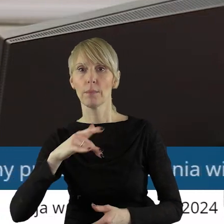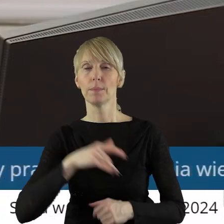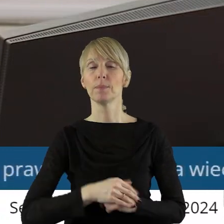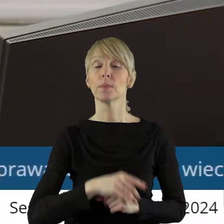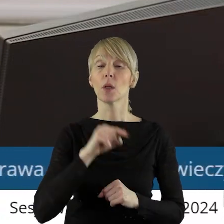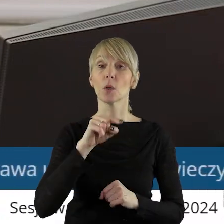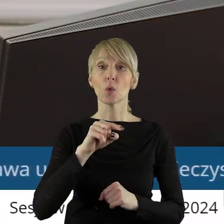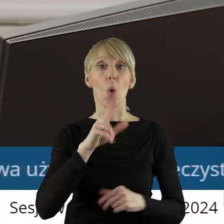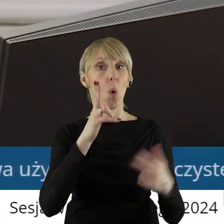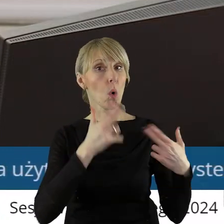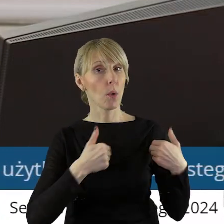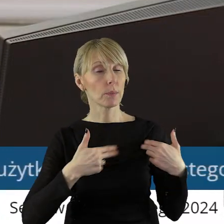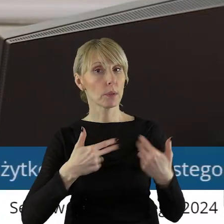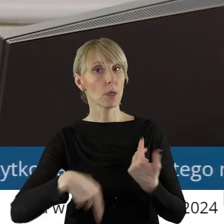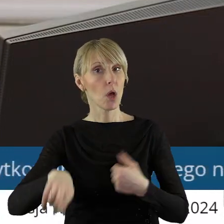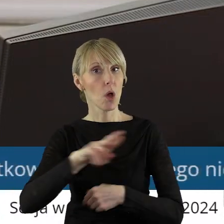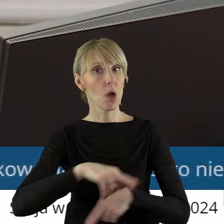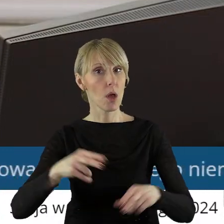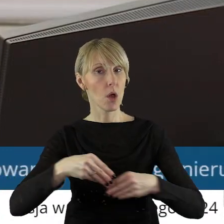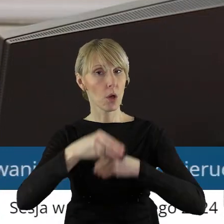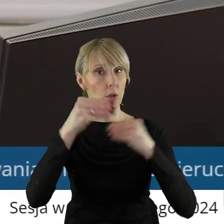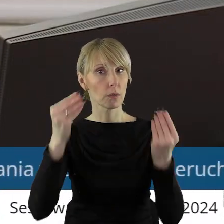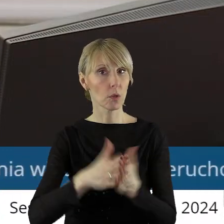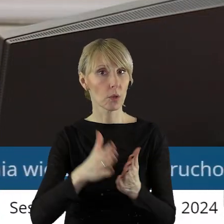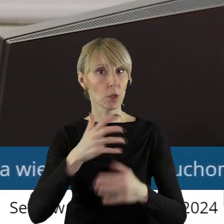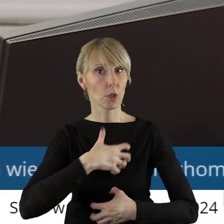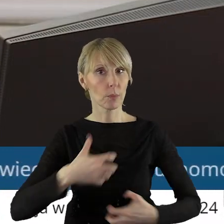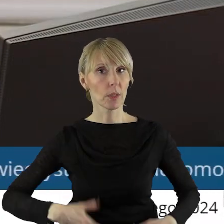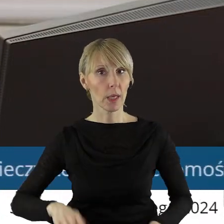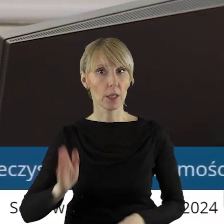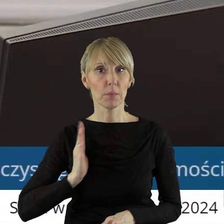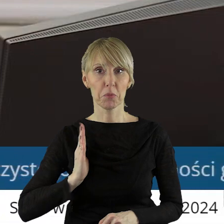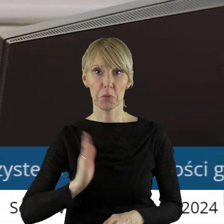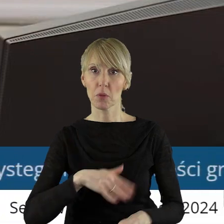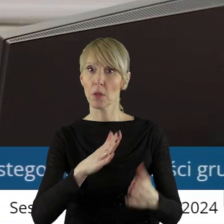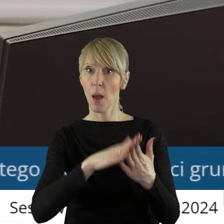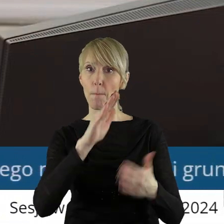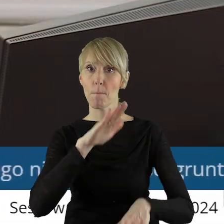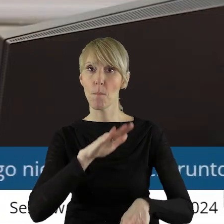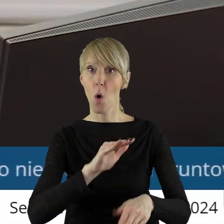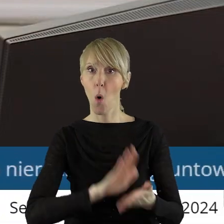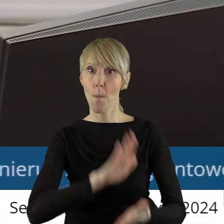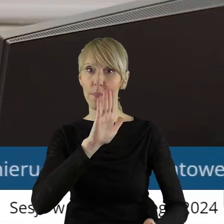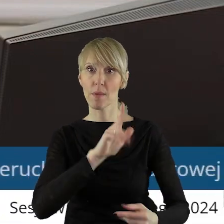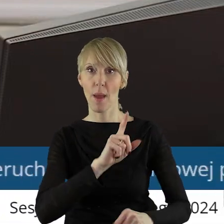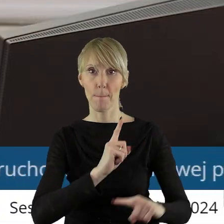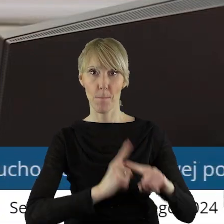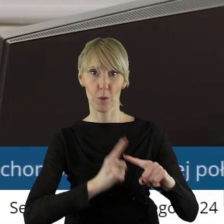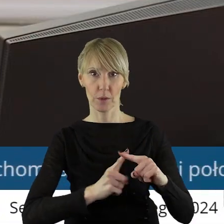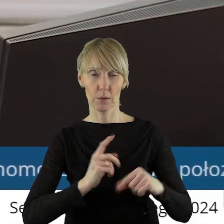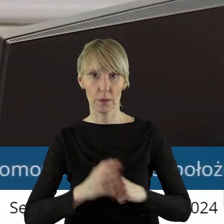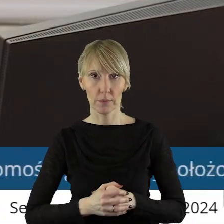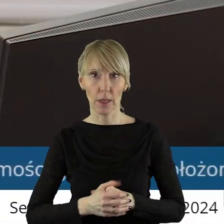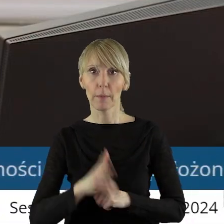przez Komisję Rozwoju Regionalnego, Gospodarki i Bezpieczeństwa. Czy ktoś z państwa radnych chciałby zabrać głos w tym punkcie?